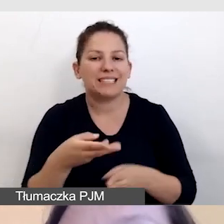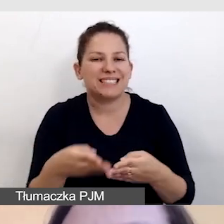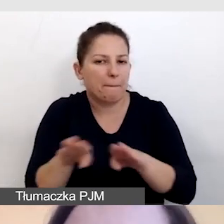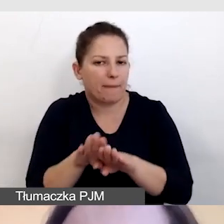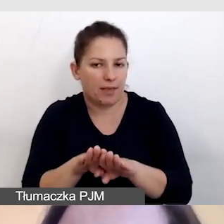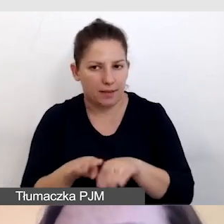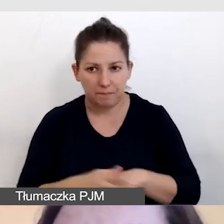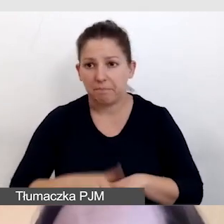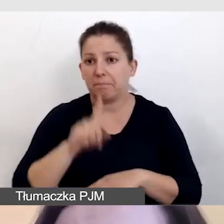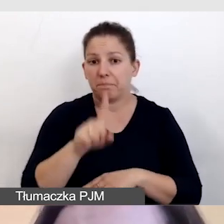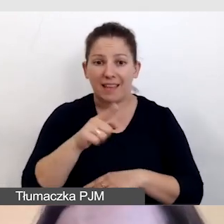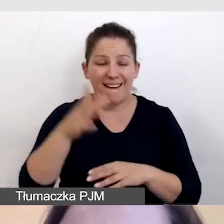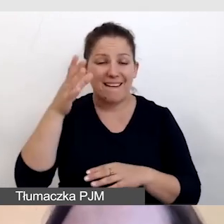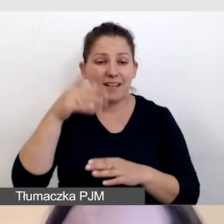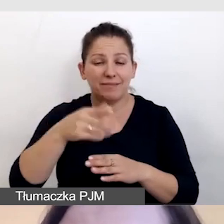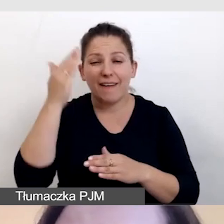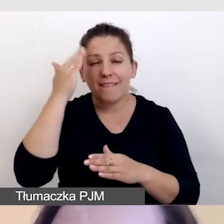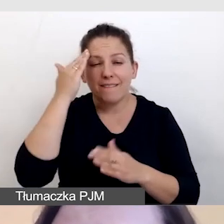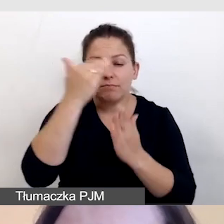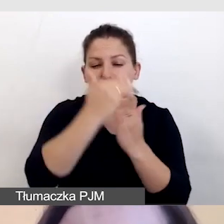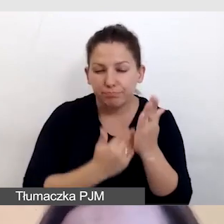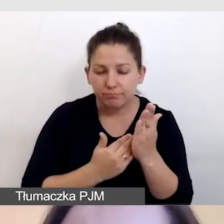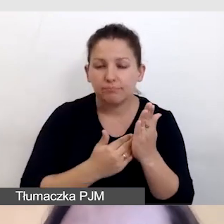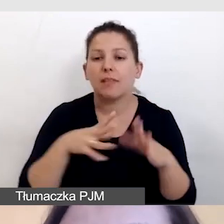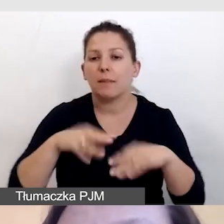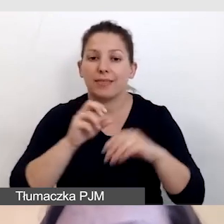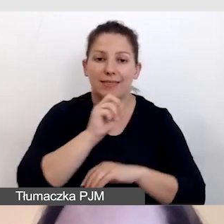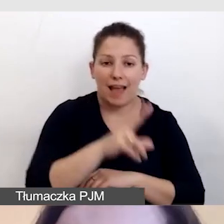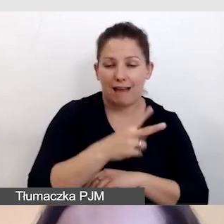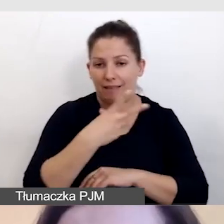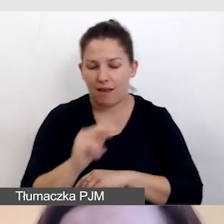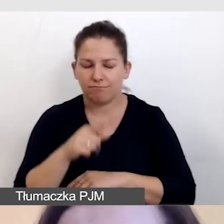Ta wiedza na początku, tak czy nie, jest dla nas bardzo ważna,